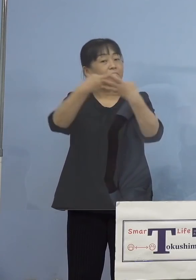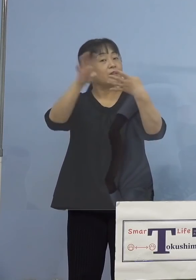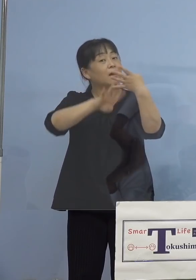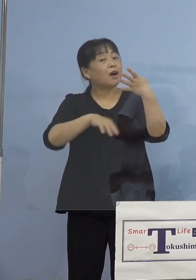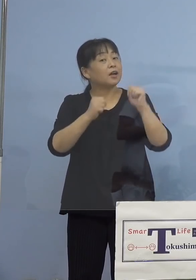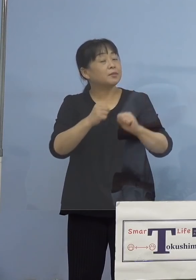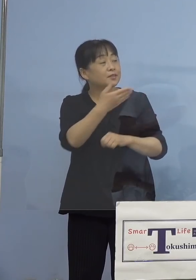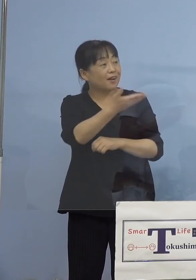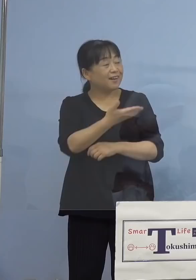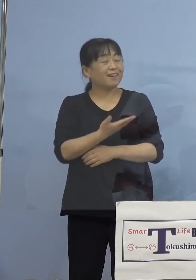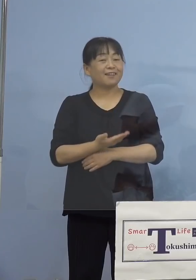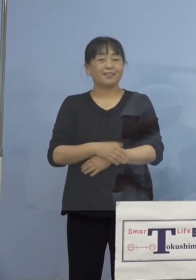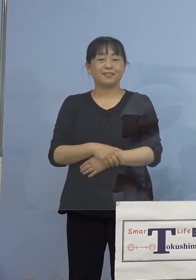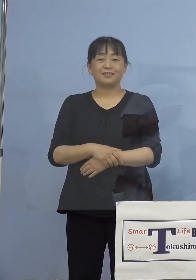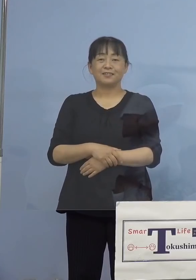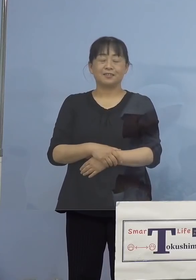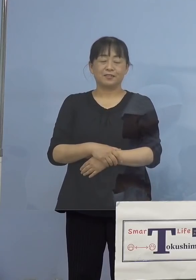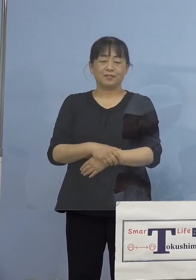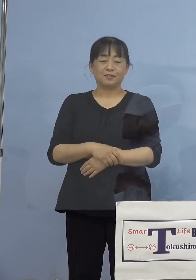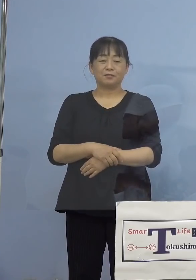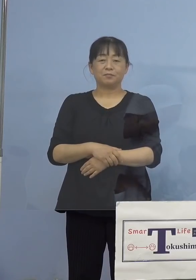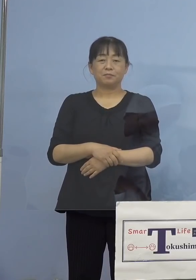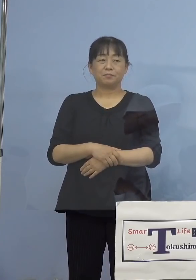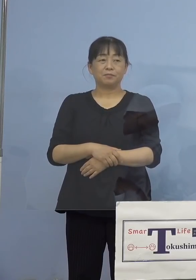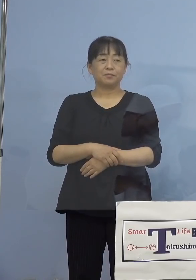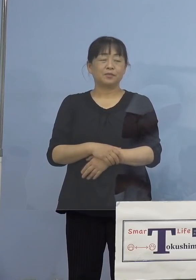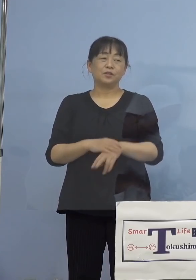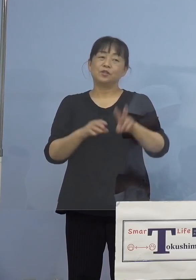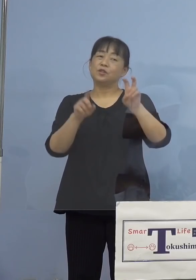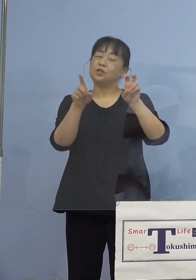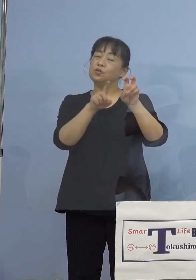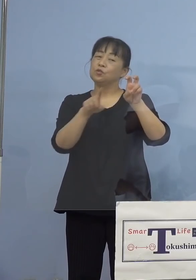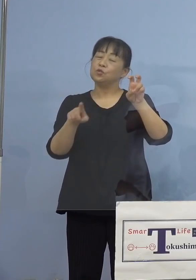久方ぶりですね